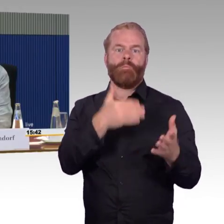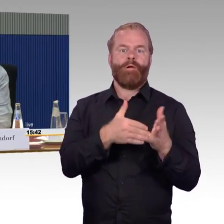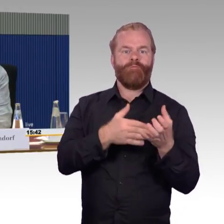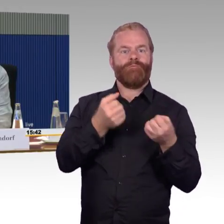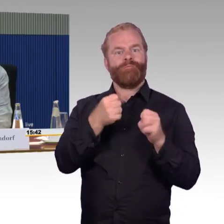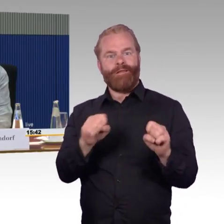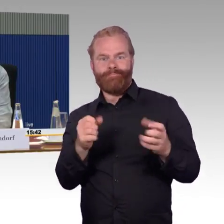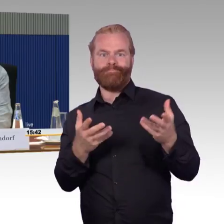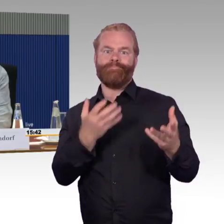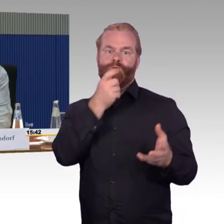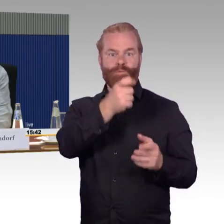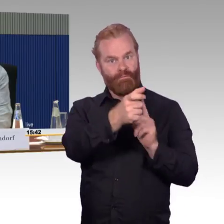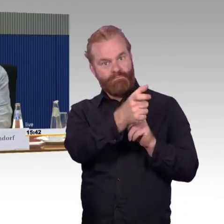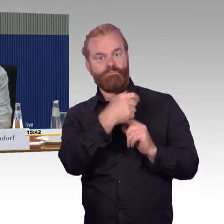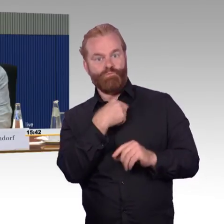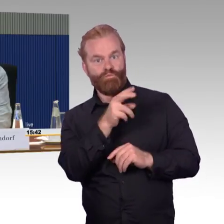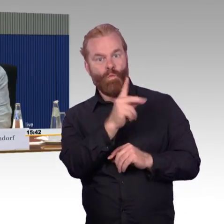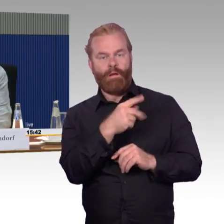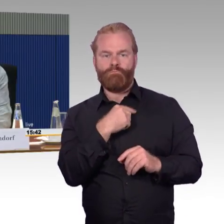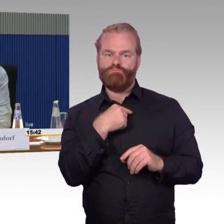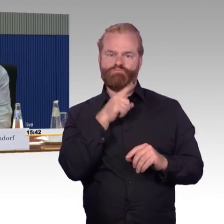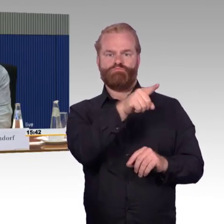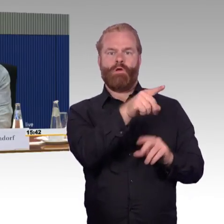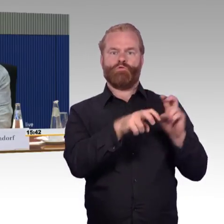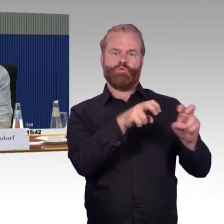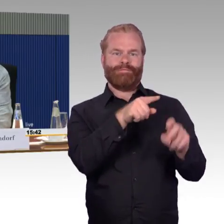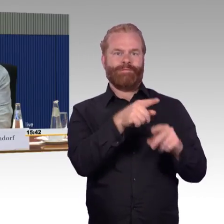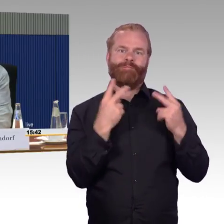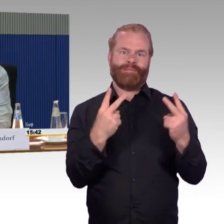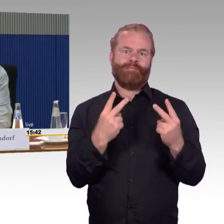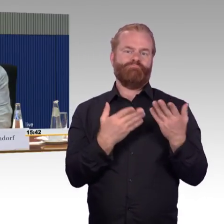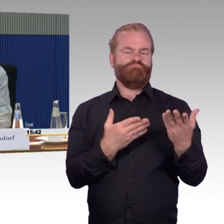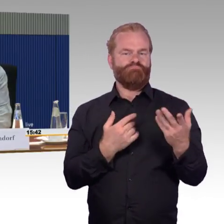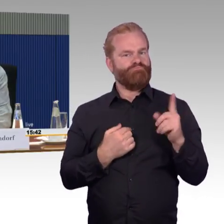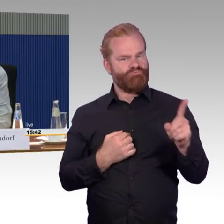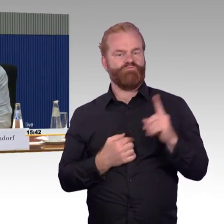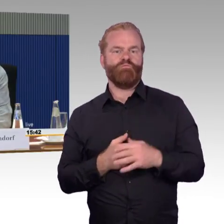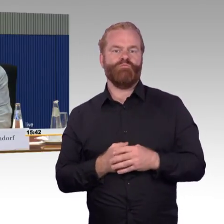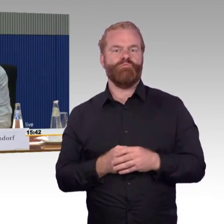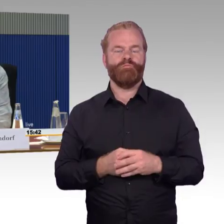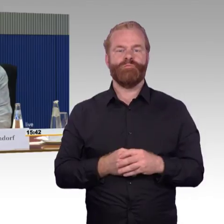und Neuestes zu erfinden, sondern sollten wir doch erst mal das in Anspruch nehmen, was wir haben und sollen das verbessern.